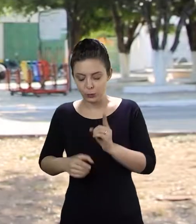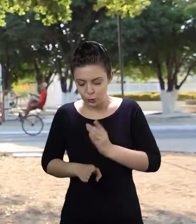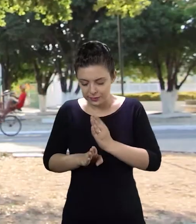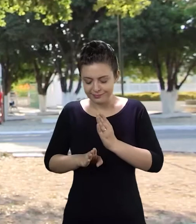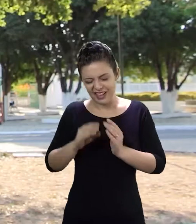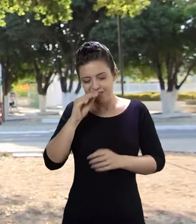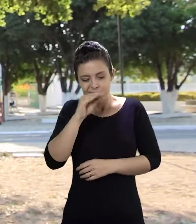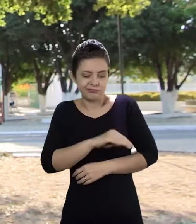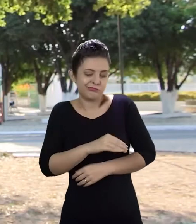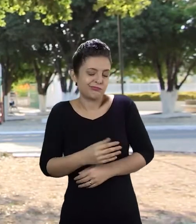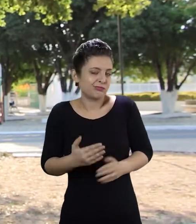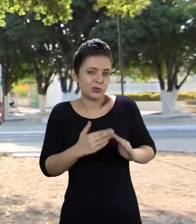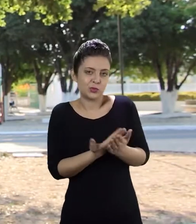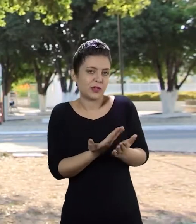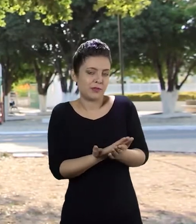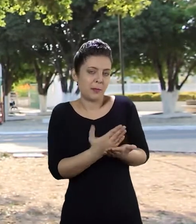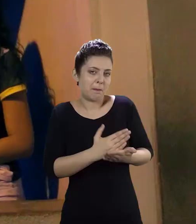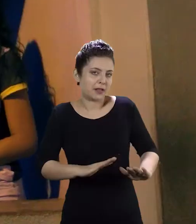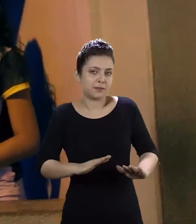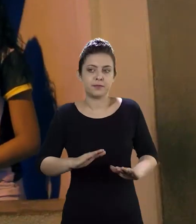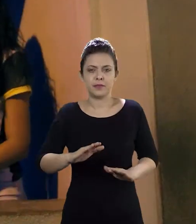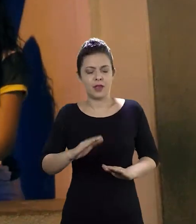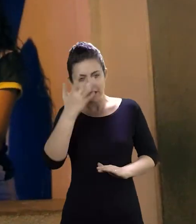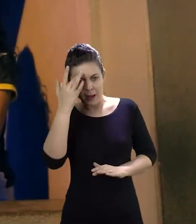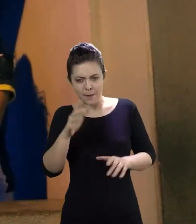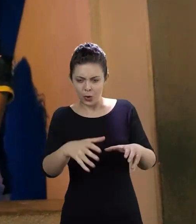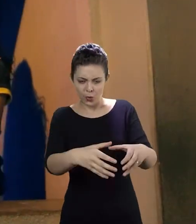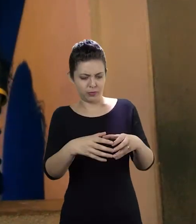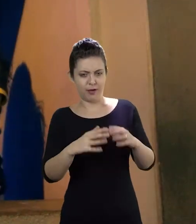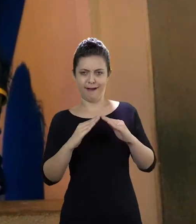Eu resolvi desistir de estudar. Este pessoal chegou lá em casa e eu achei